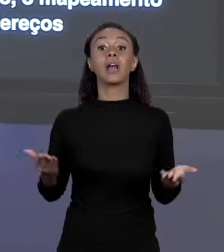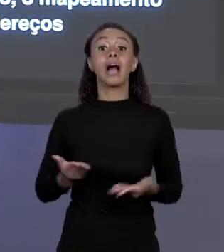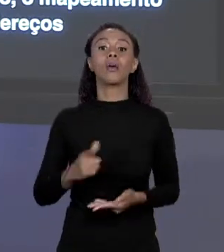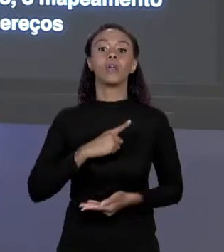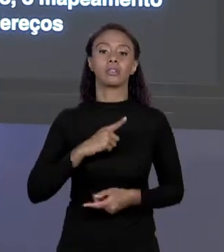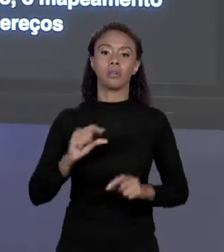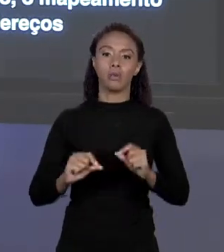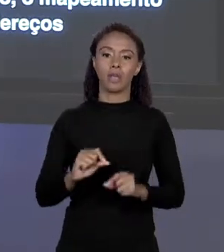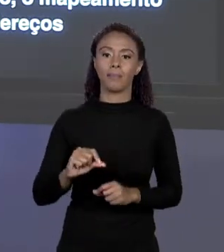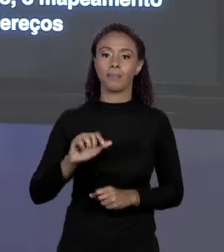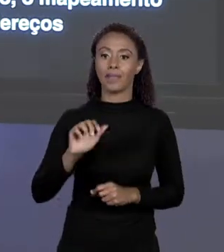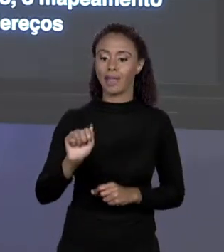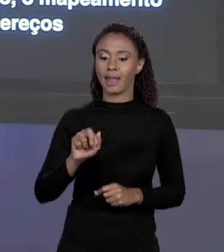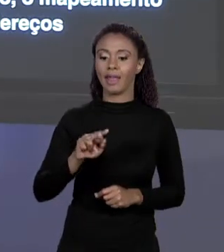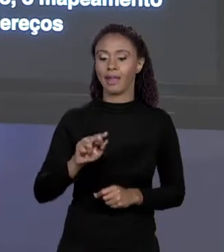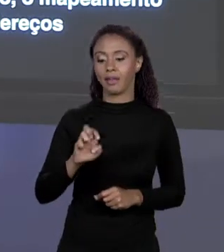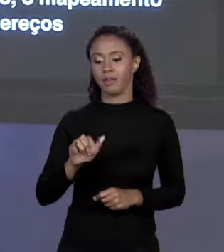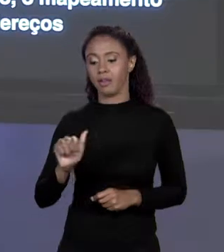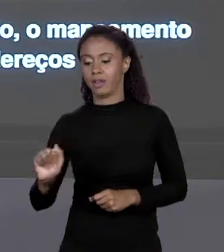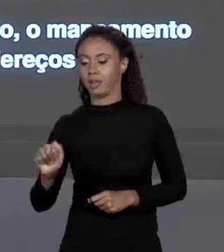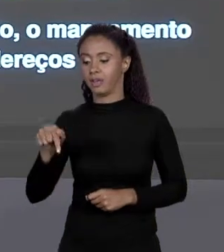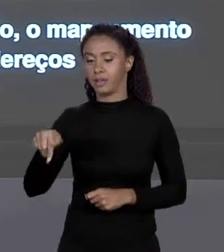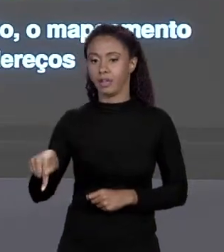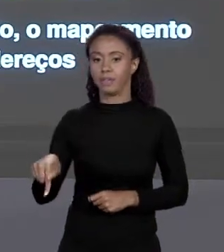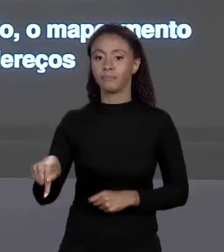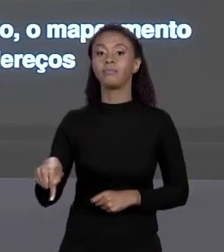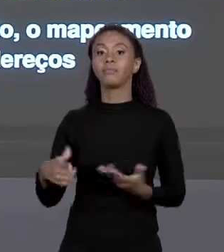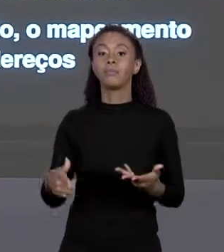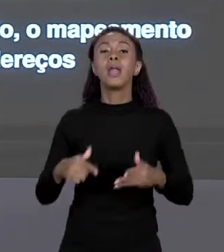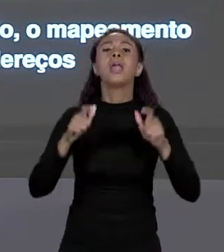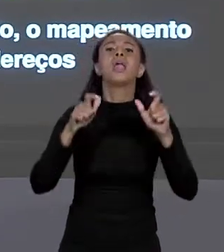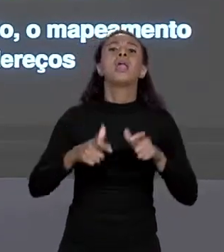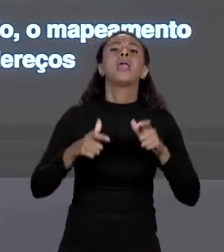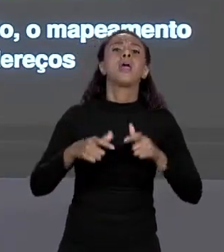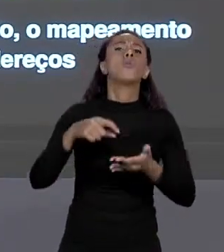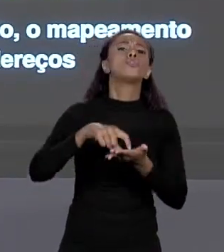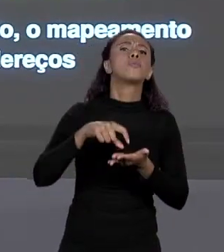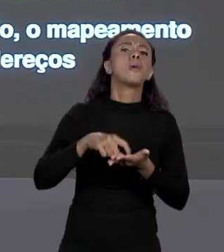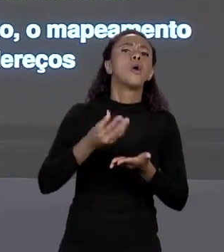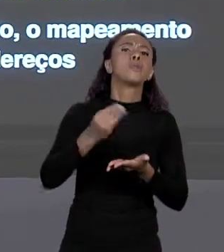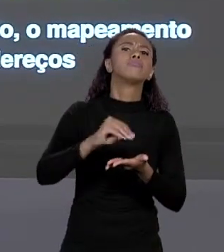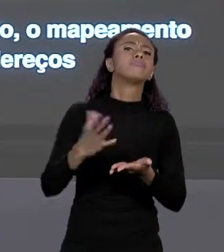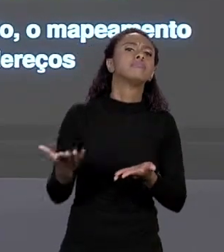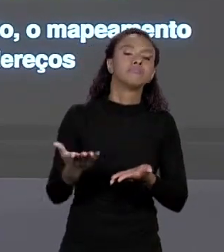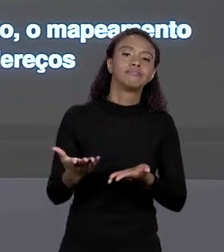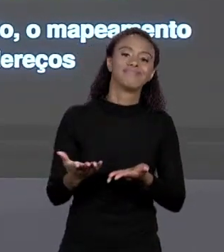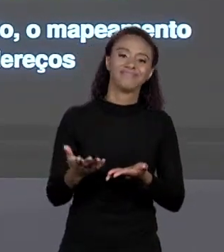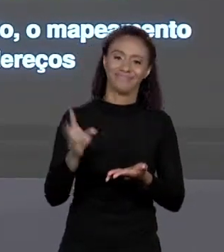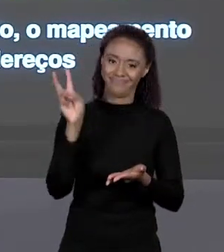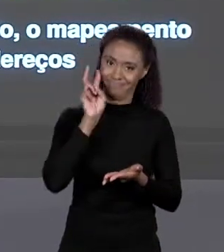E TEM ESSE ENDEREÇO DE MEMÓRIA DE ONDE EU COLOQUEI DO PRIMEIRO "BYTE" DE "ÁREA Q".